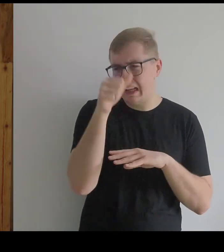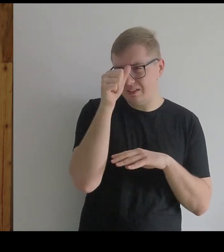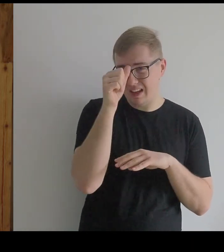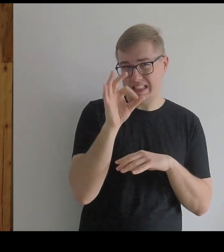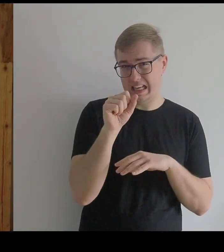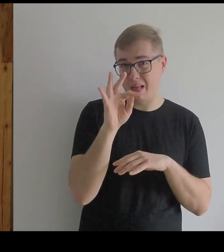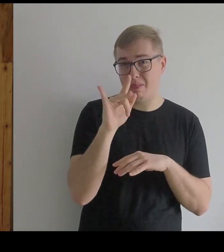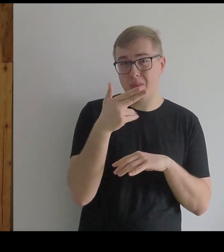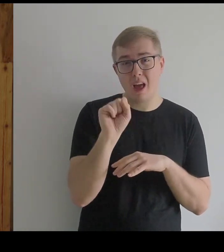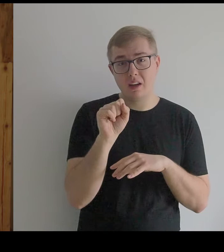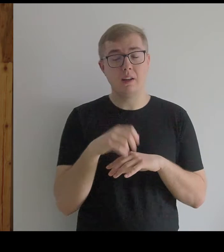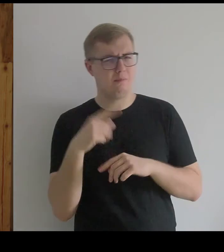Satyny? - Myślę, że tak.